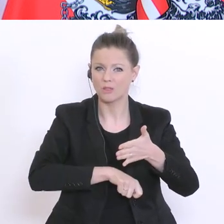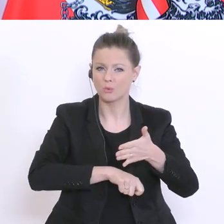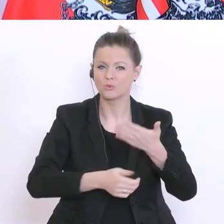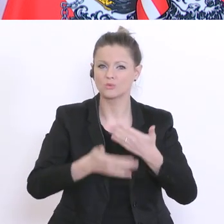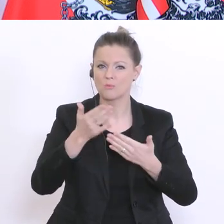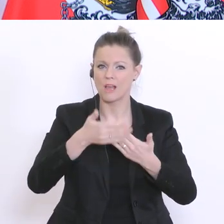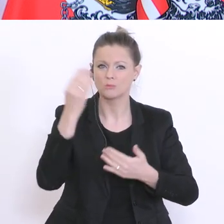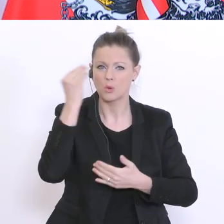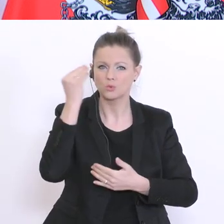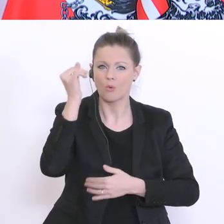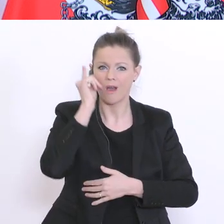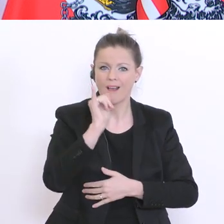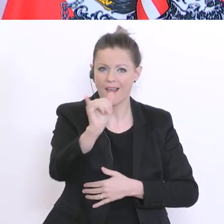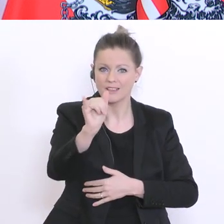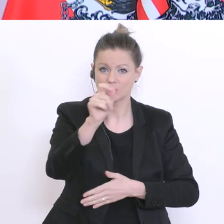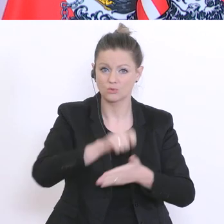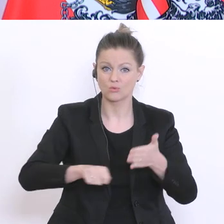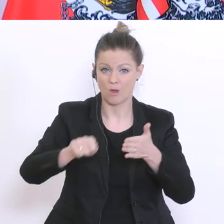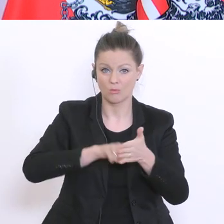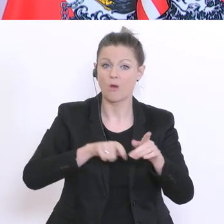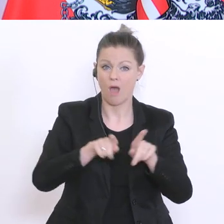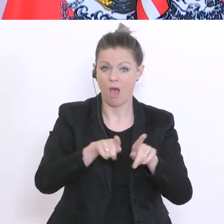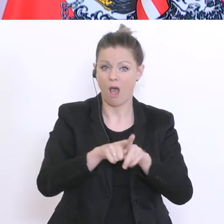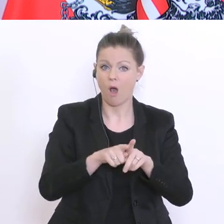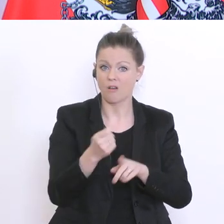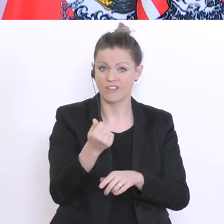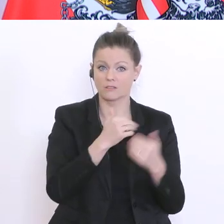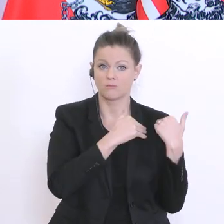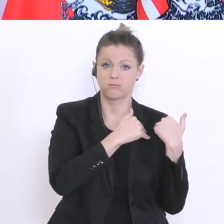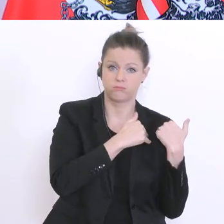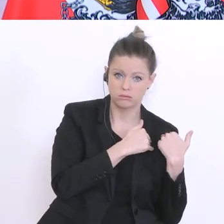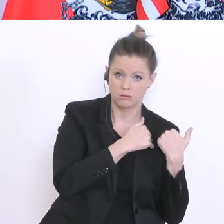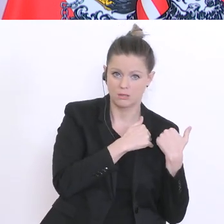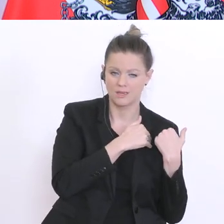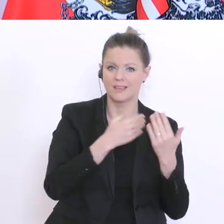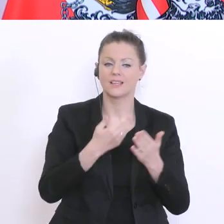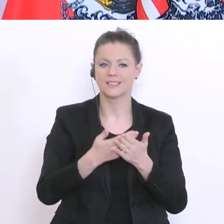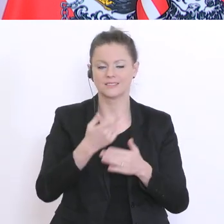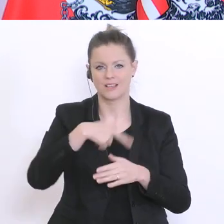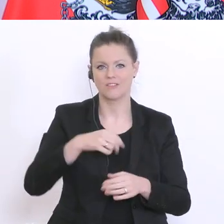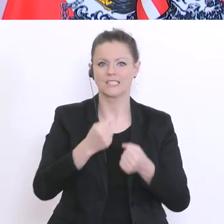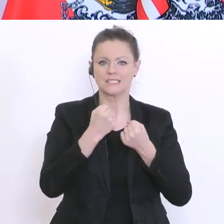und wir wollen sicherstellten, dass die Eltern hier keine zusätzlichen Kosten übernehmen müssen.